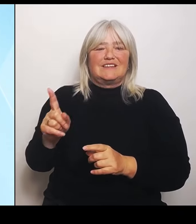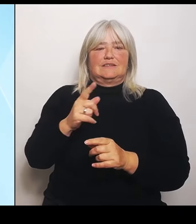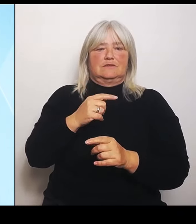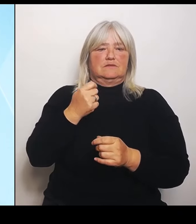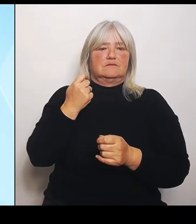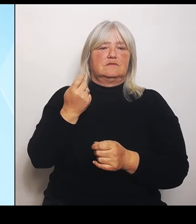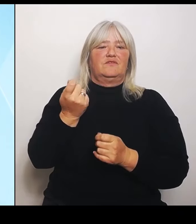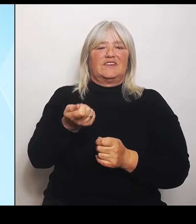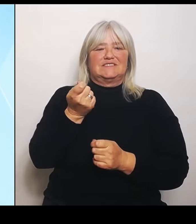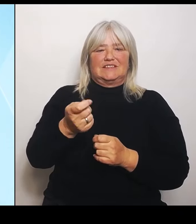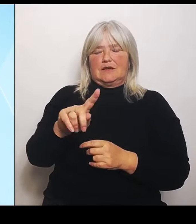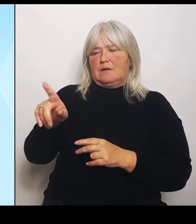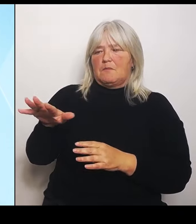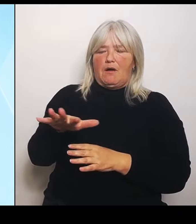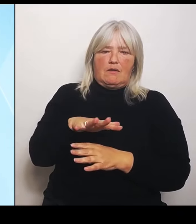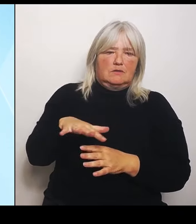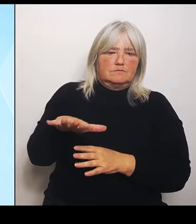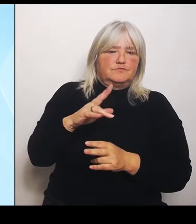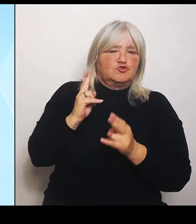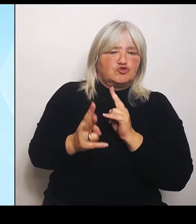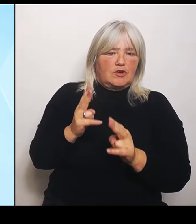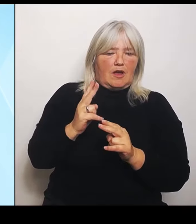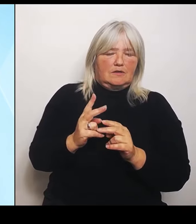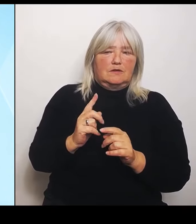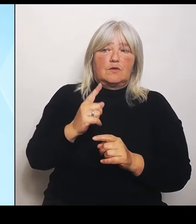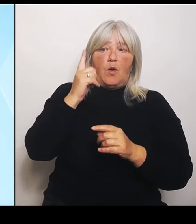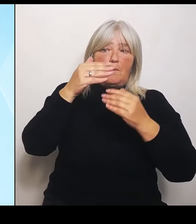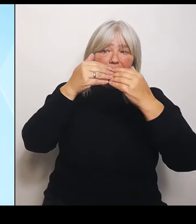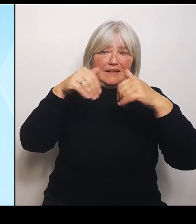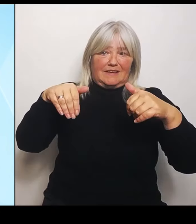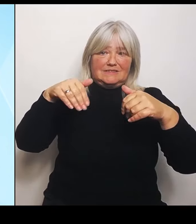Außerhalb der Riedstromkulisse, also alle anderen Gebiete, die vom